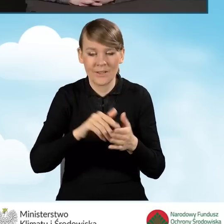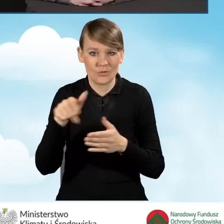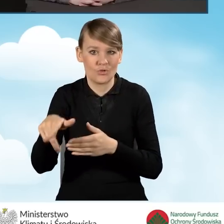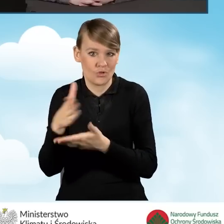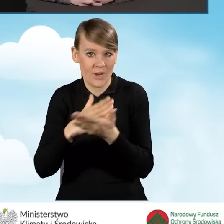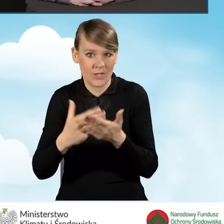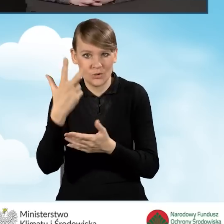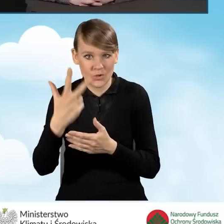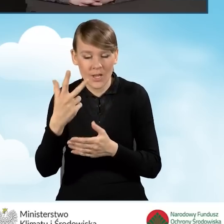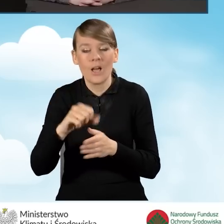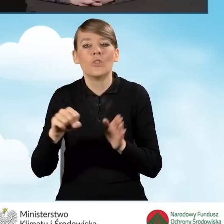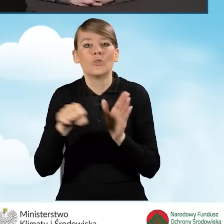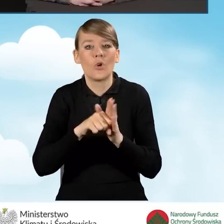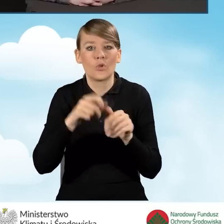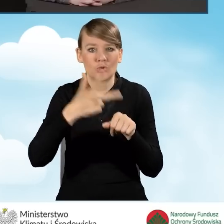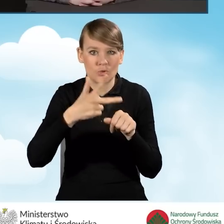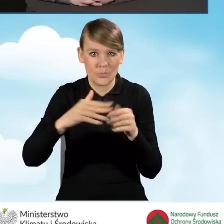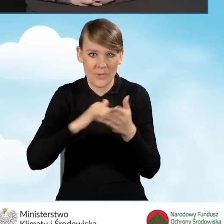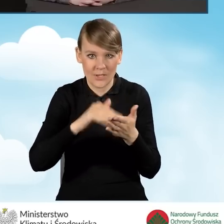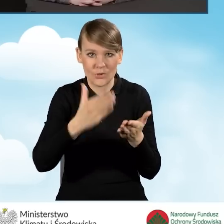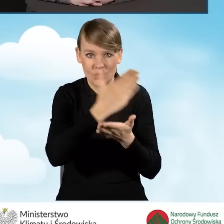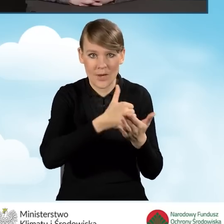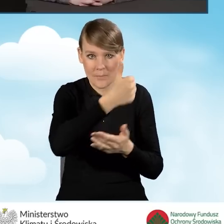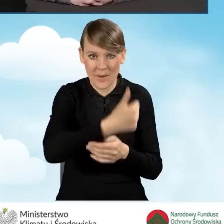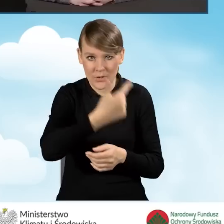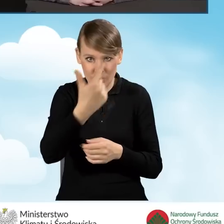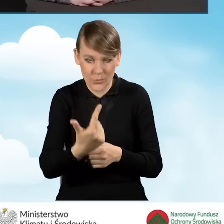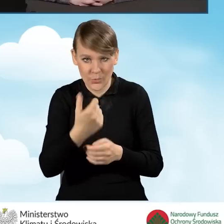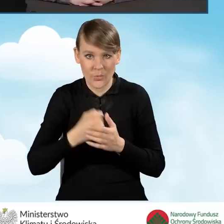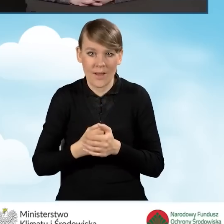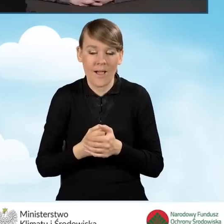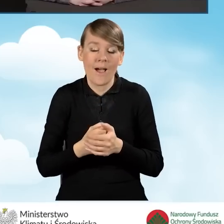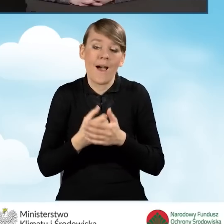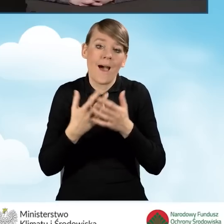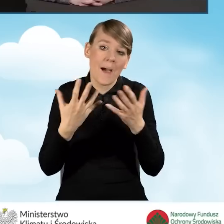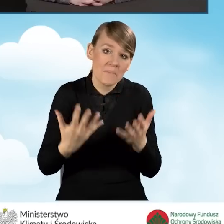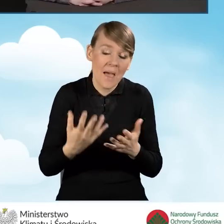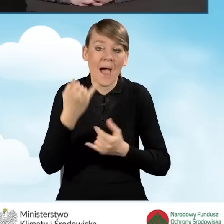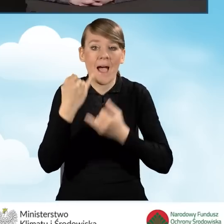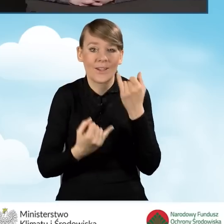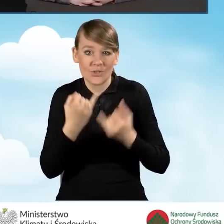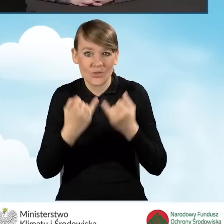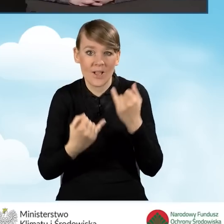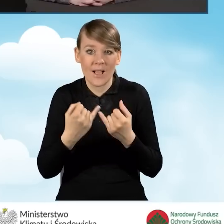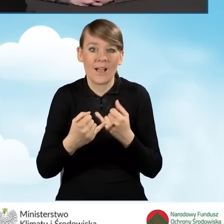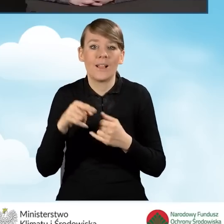do 30 miesięcy w części pierwszej i drugiej. Chyba że przedsięwzięcie jest prefinansowane,